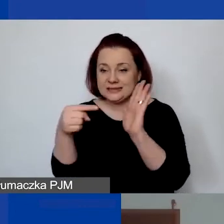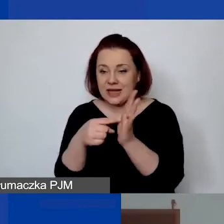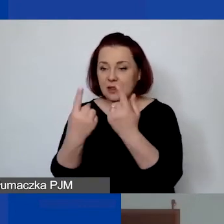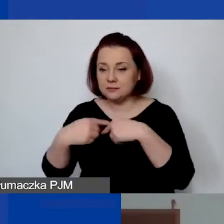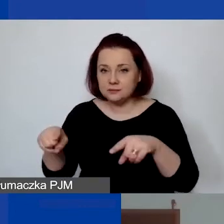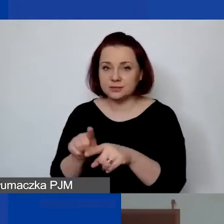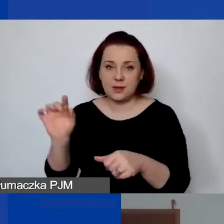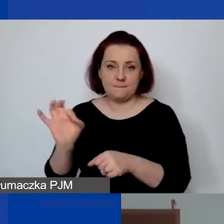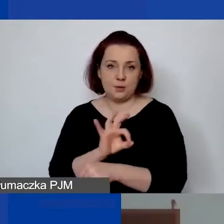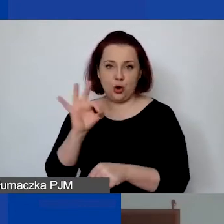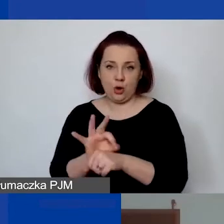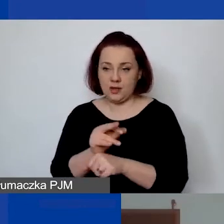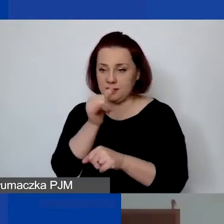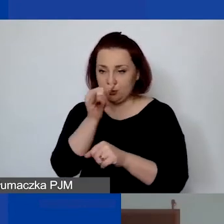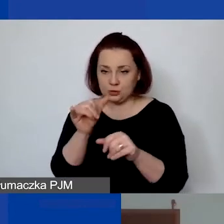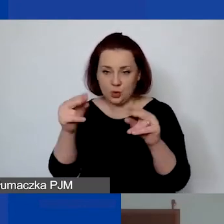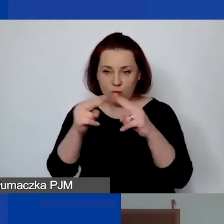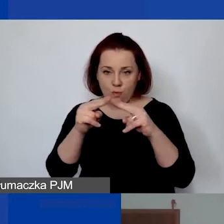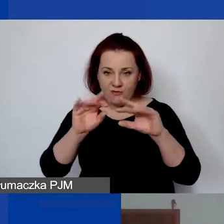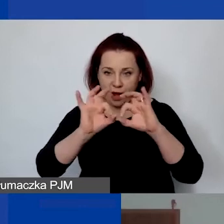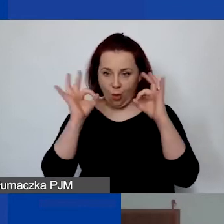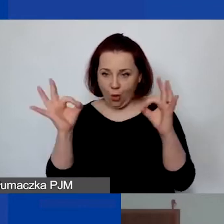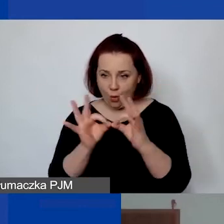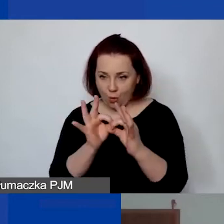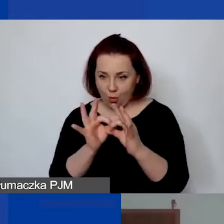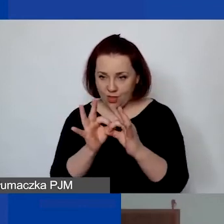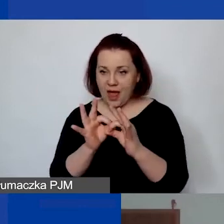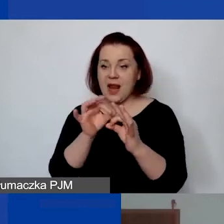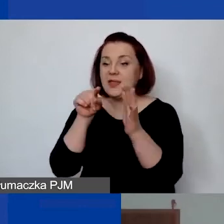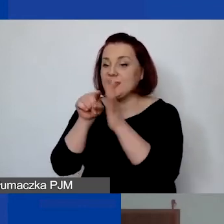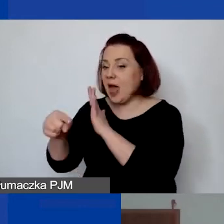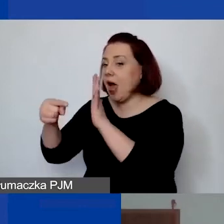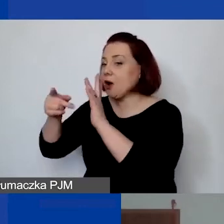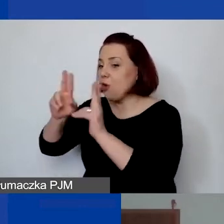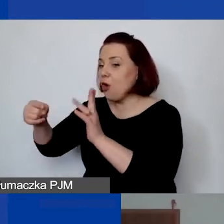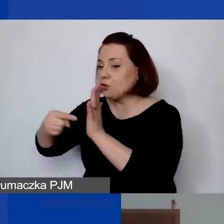To nie może być umowa ogólna, tylko na rzecz tego projektu i musi być określone,